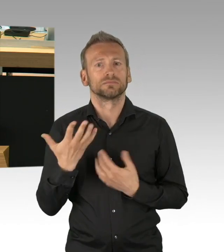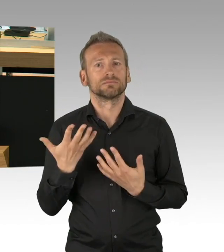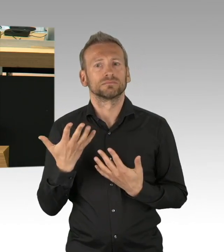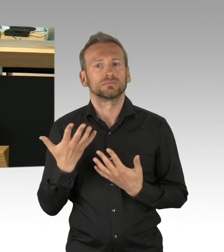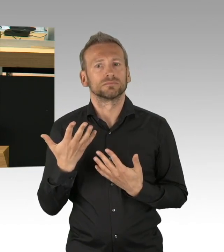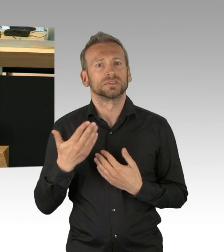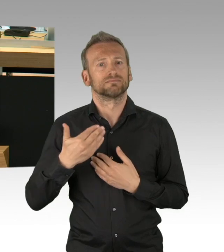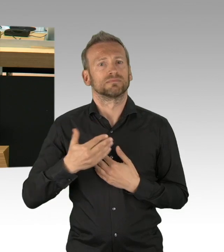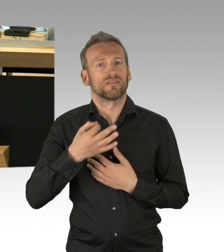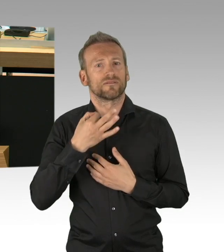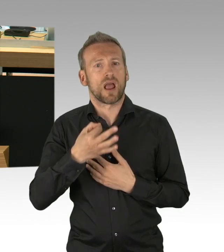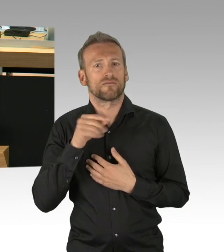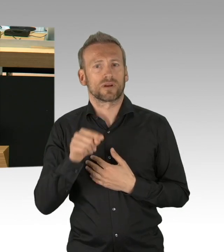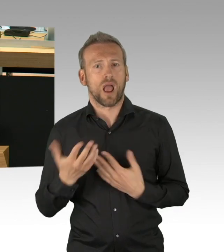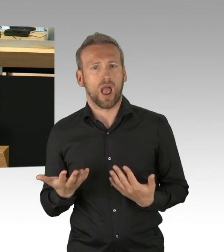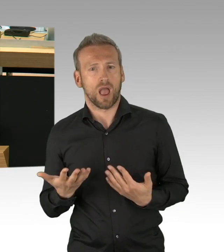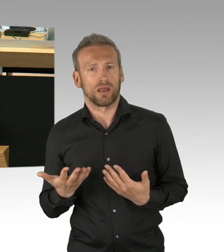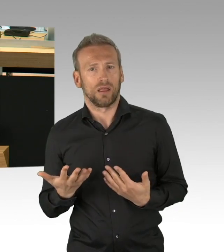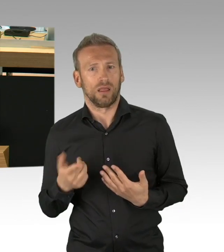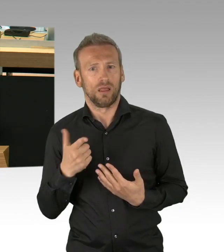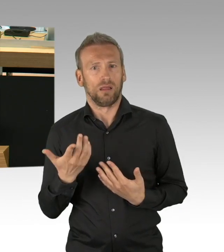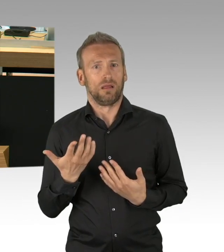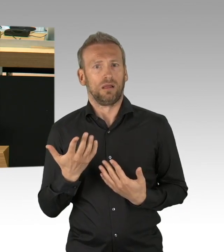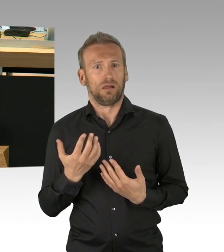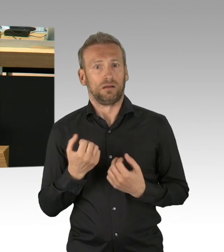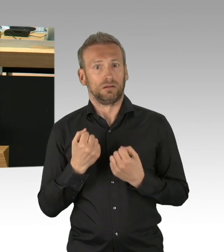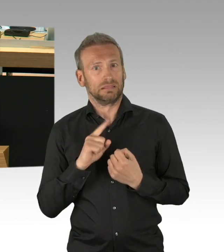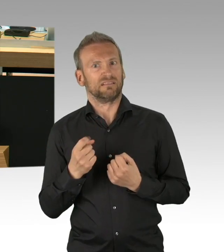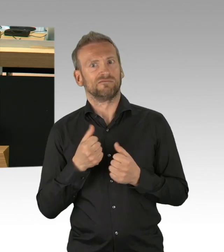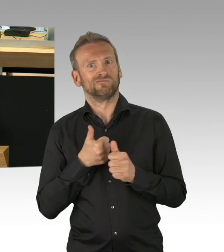das war und ist unverhältnismäßig und muss beendet werden. (Beifall)